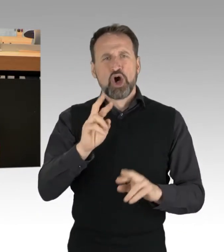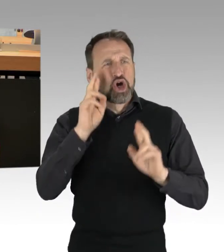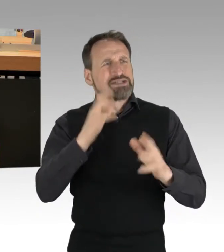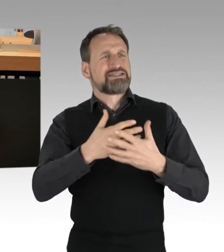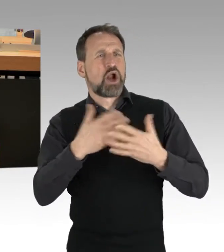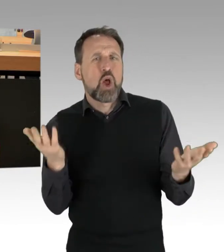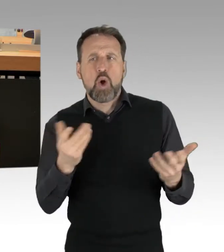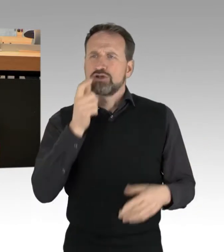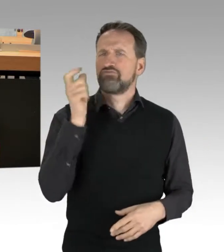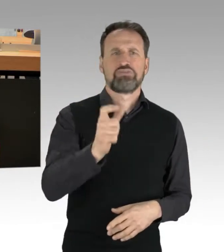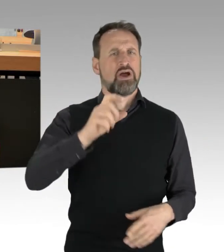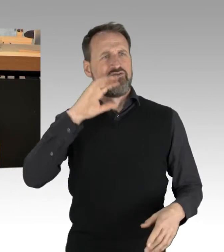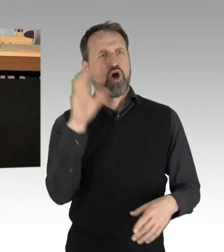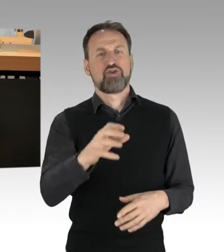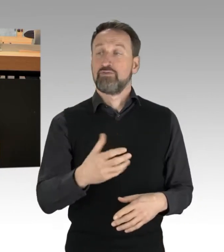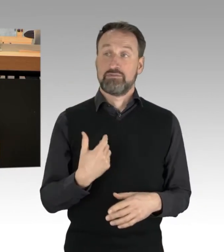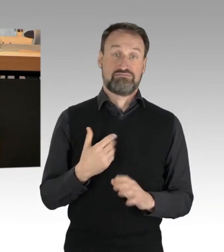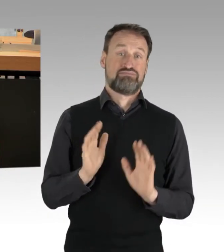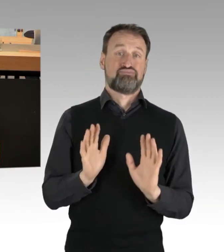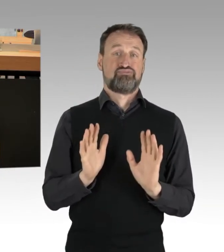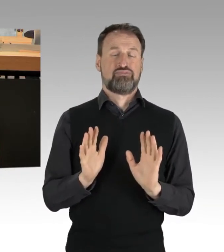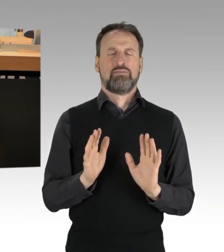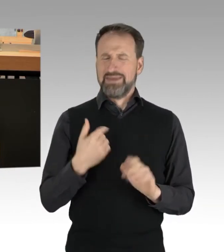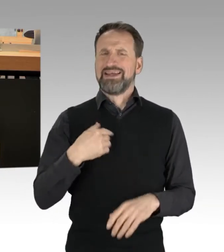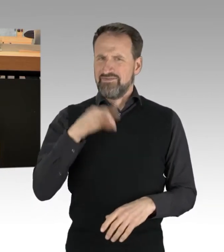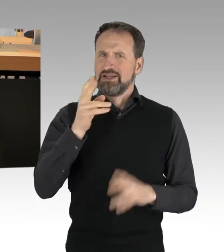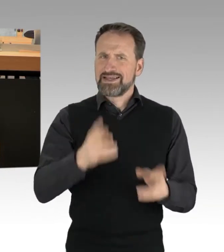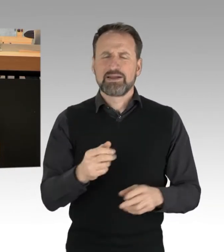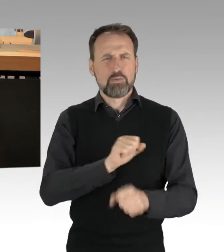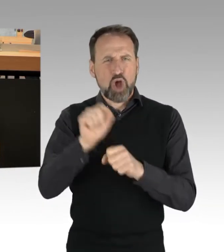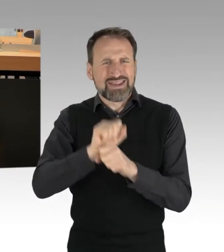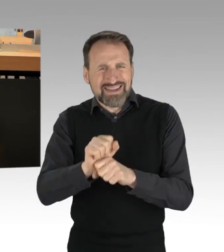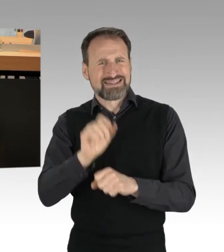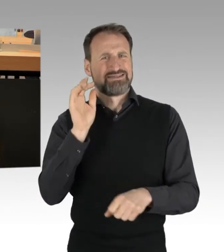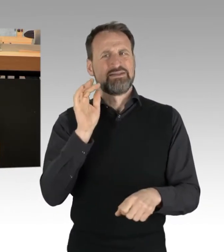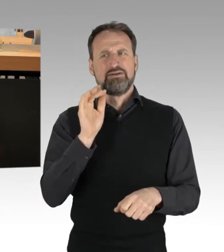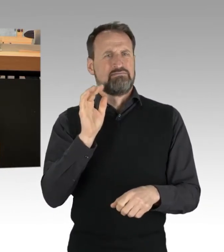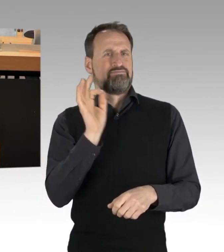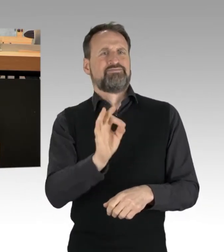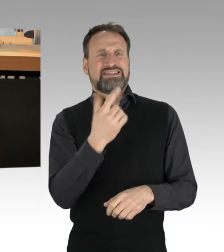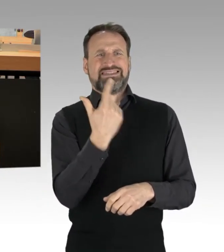dass die Proteste nach dem schrecklichen Mord an zwei PolizistInnen in Rheinland Pfalz eigeninitiativ eingestellt wurden.